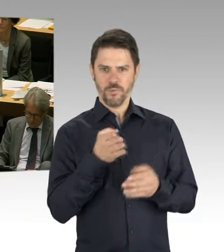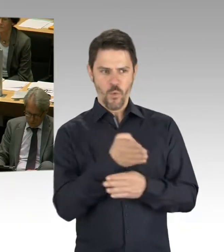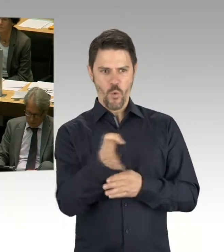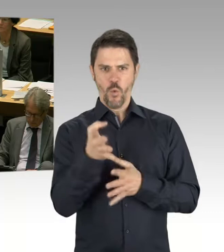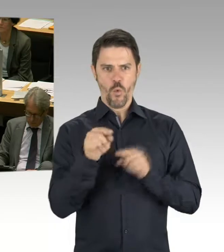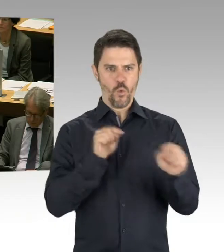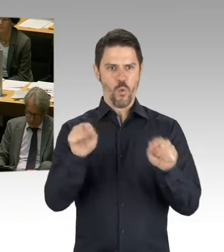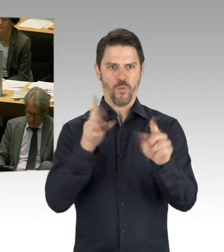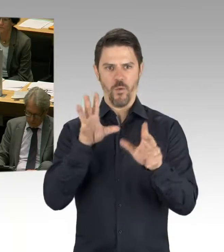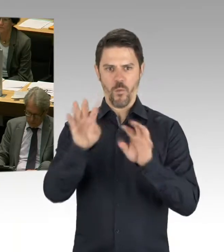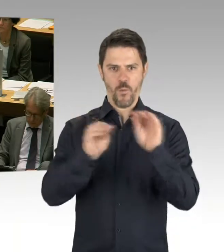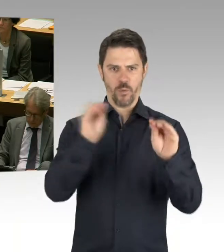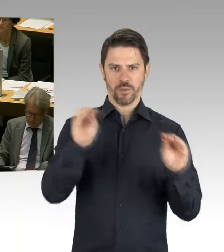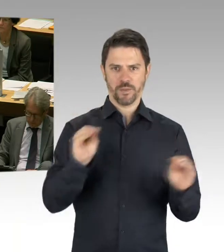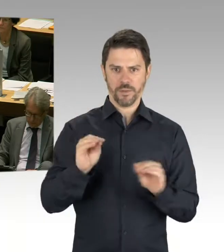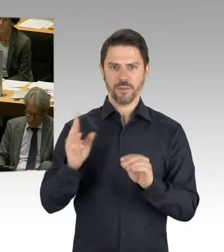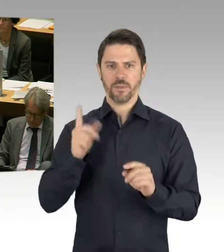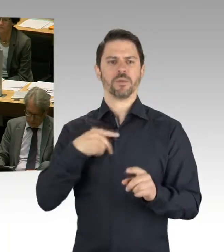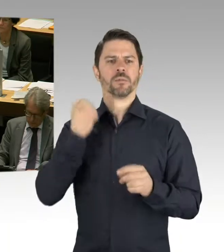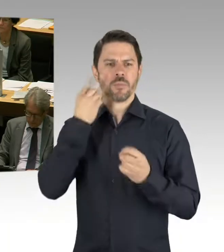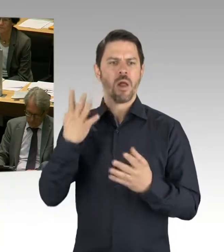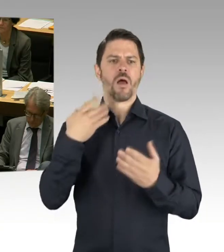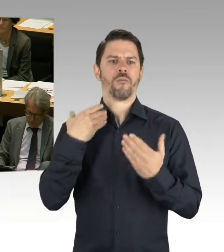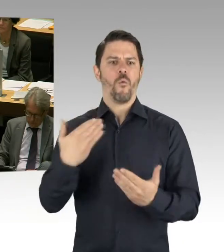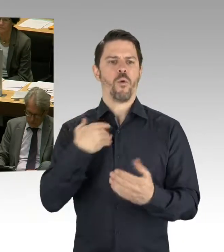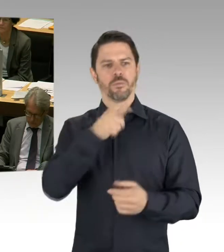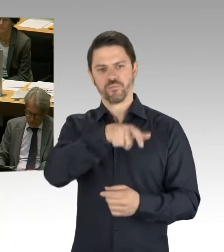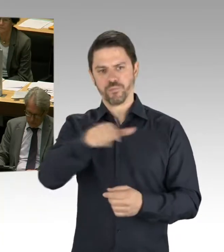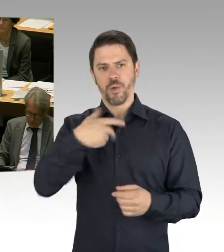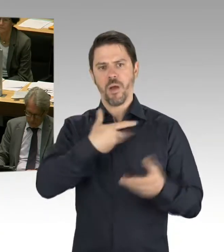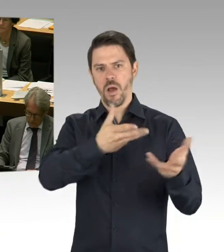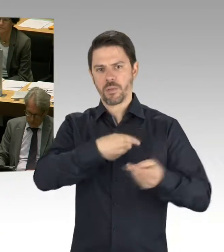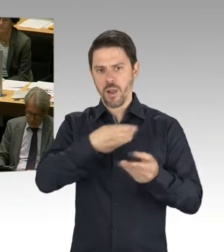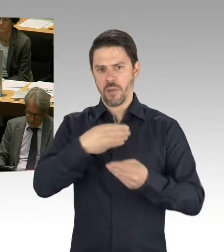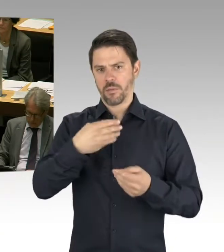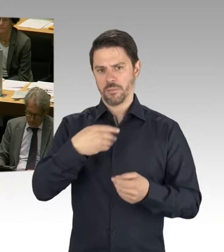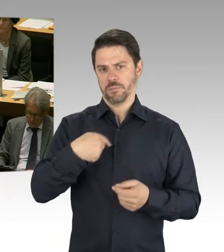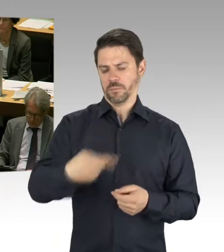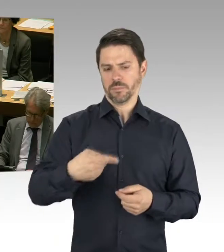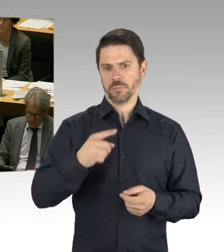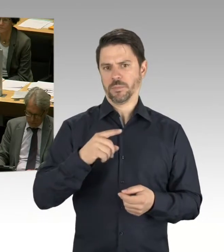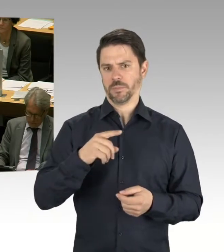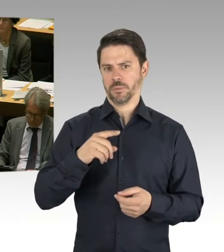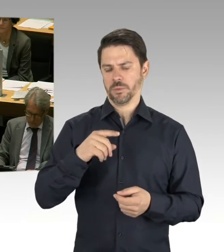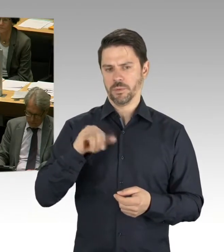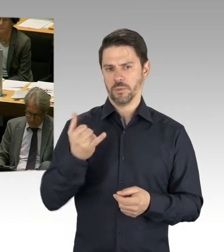Und deren zentrales Thema sind ja auch die Vergabekriterien. Das war ja auch ein Punkt, den Sie thematisiert haben in der Öffentlichkeit. Und selbstverständlich werden wir auch